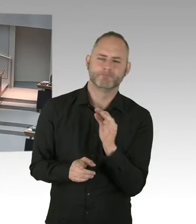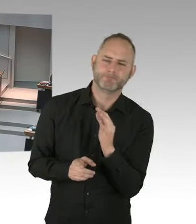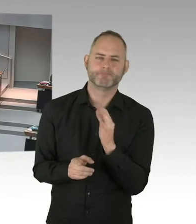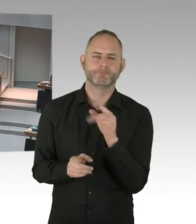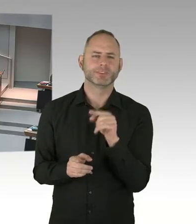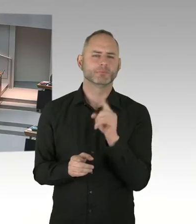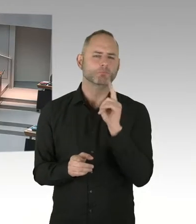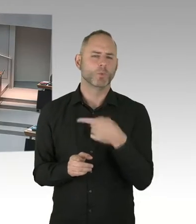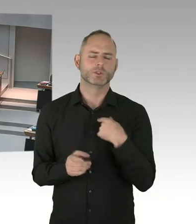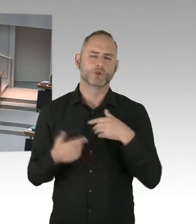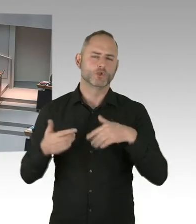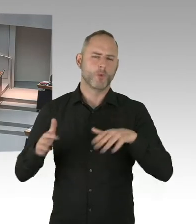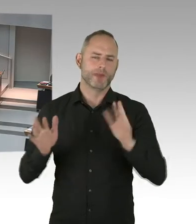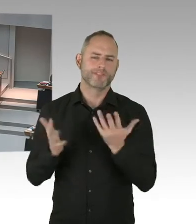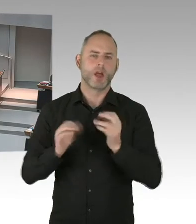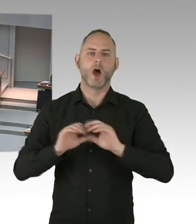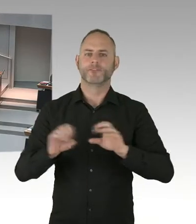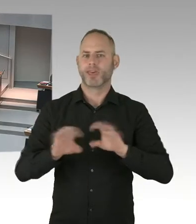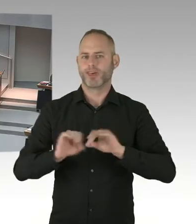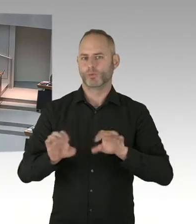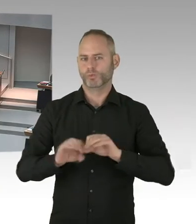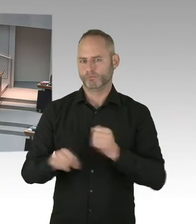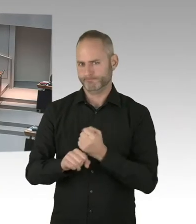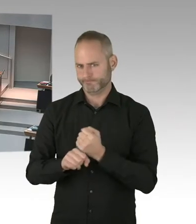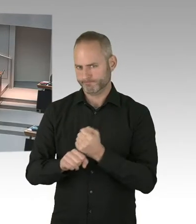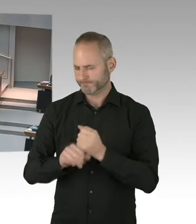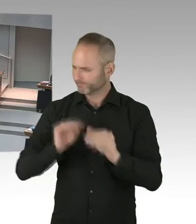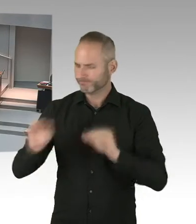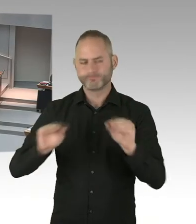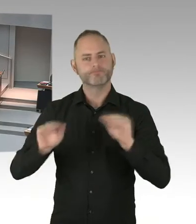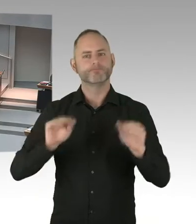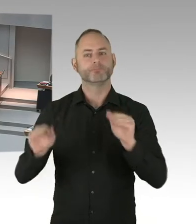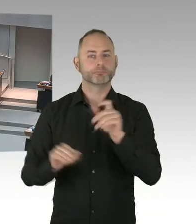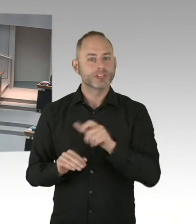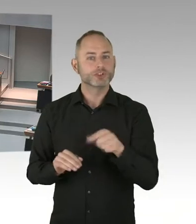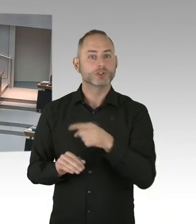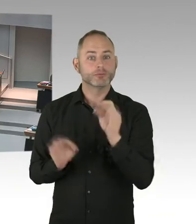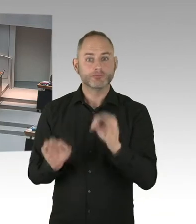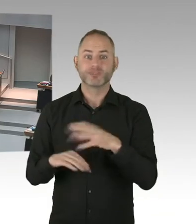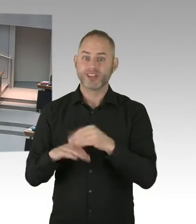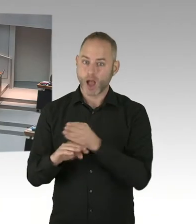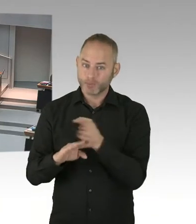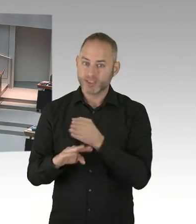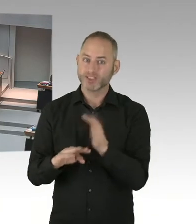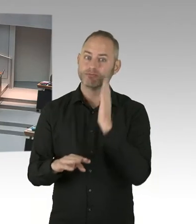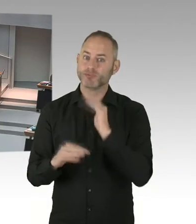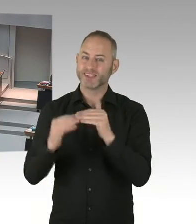Begleitungen machen. Aber vor allem die vielen Ärzte und Ärztinnen unserer Stadt. Die Ärzte, die Schwerpunkt Ärztinnen und Ärzte,